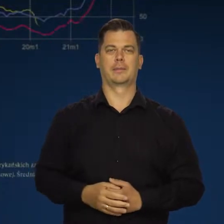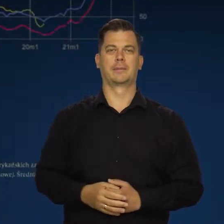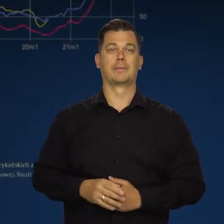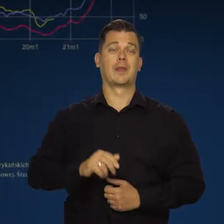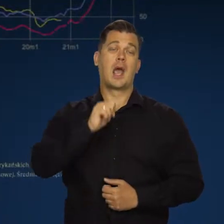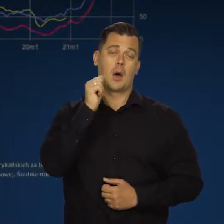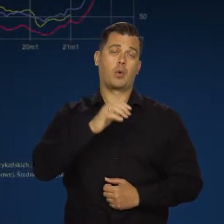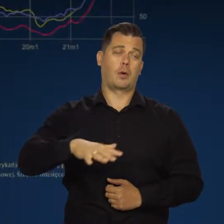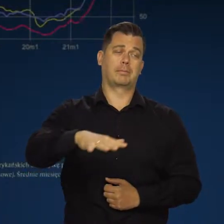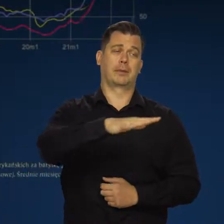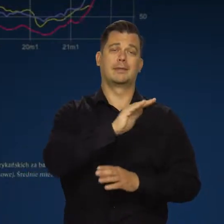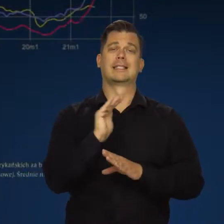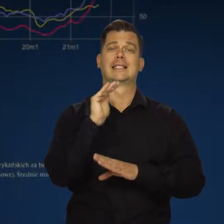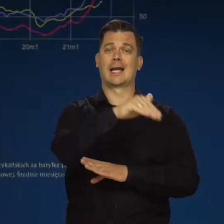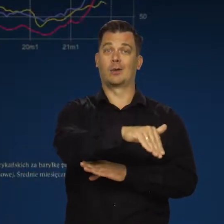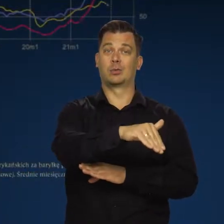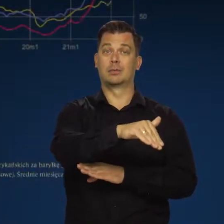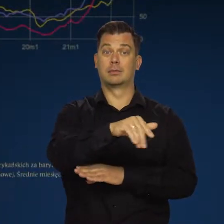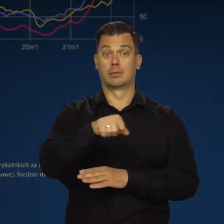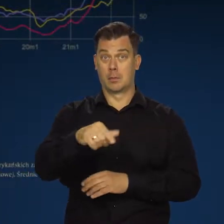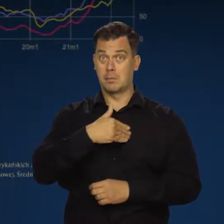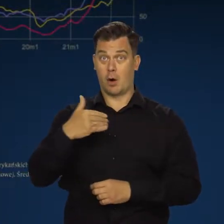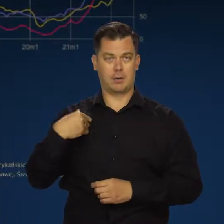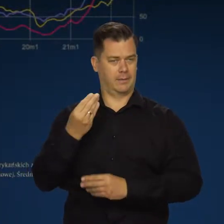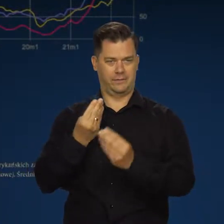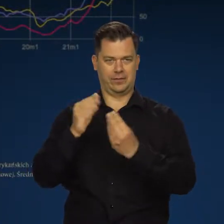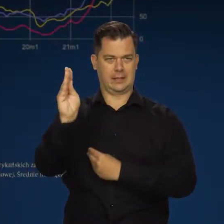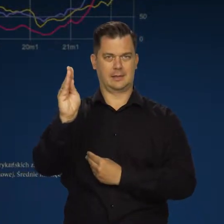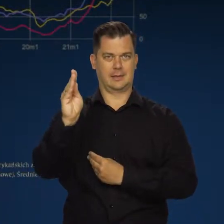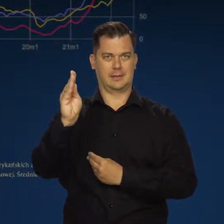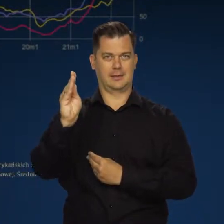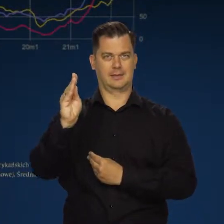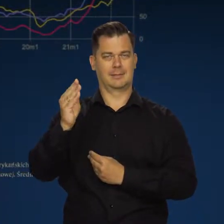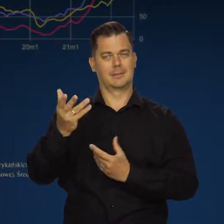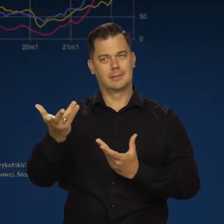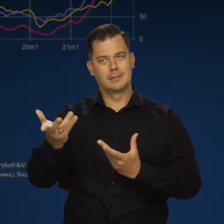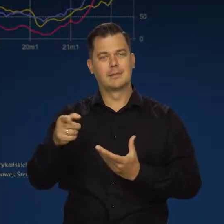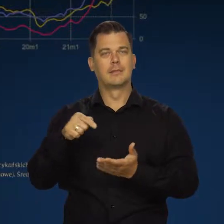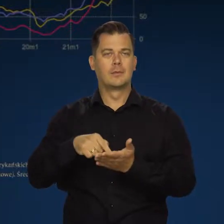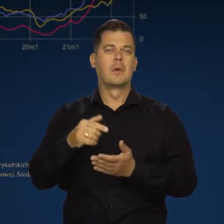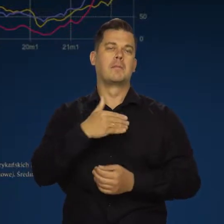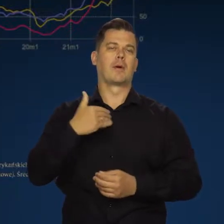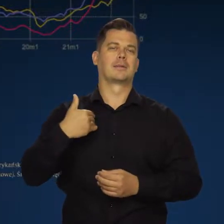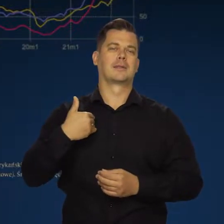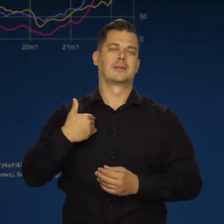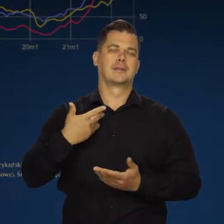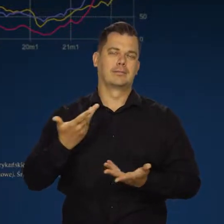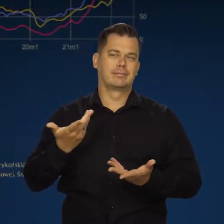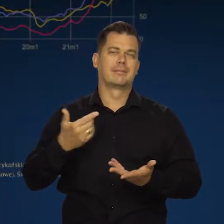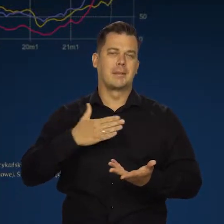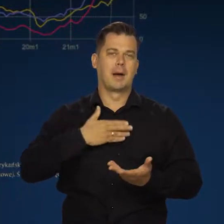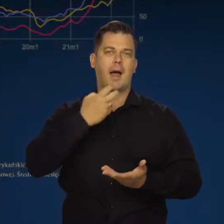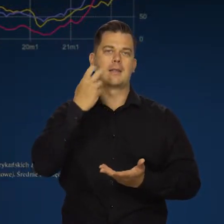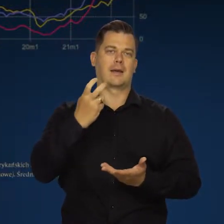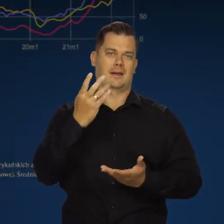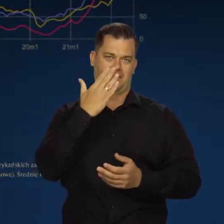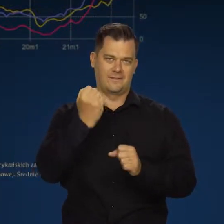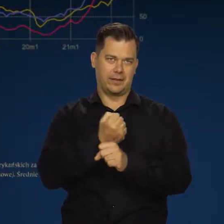W Europie Zachodniej, a w szczególności Polsce, bo my mamy akurat taką strukturę energetyczną.